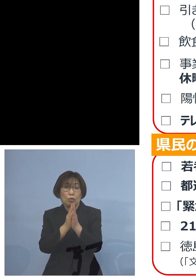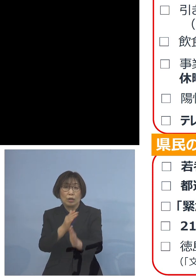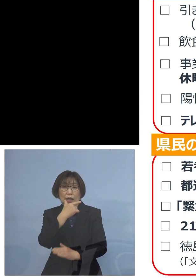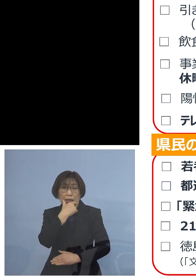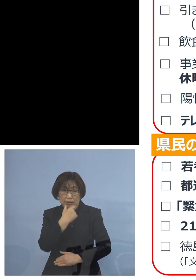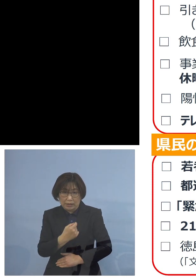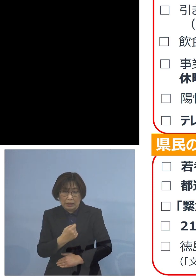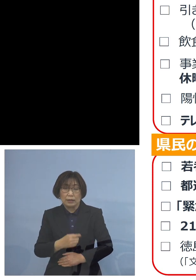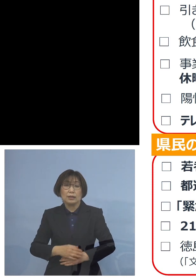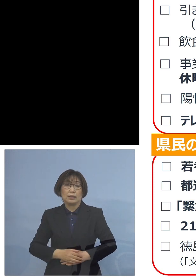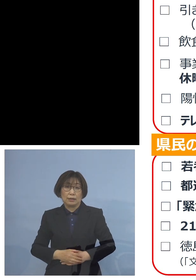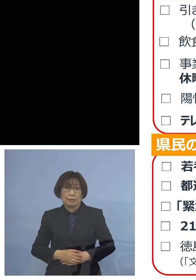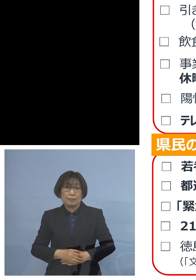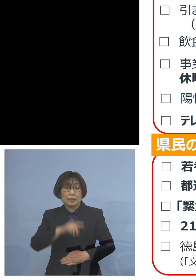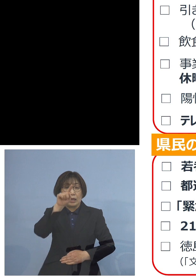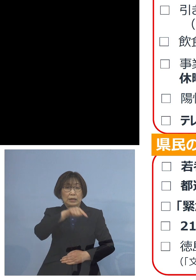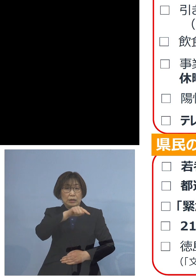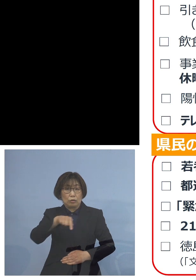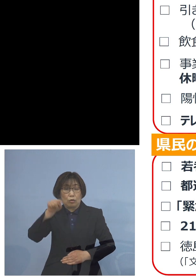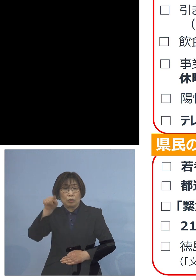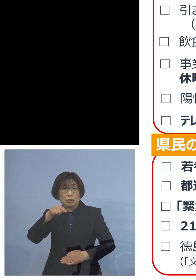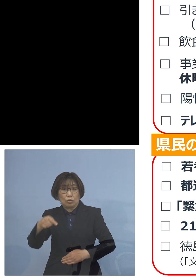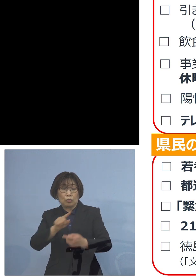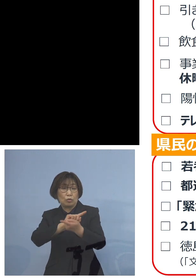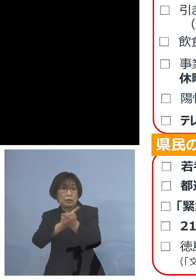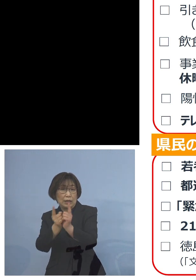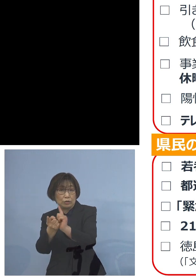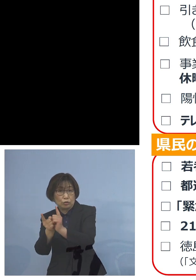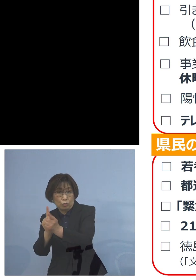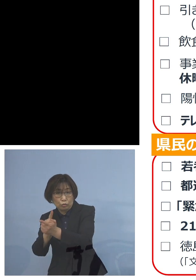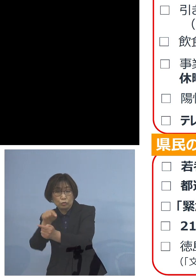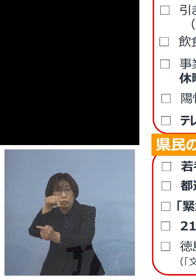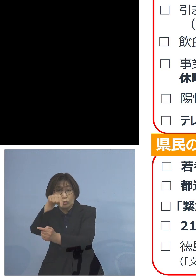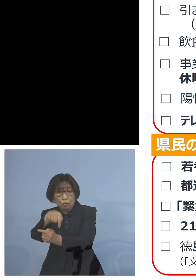また人と人との接触 これをしっかりと抑えていく